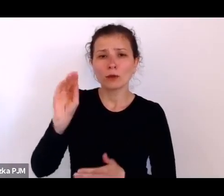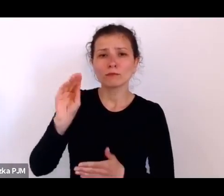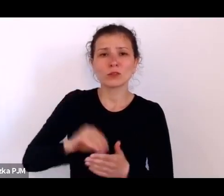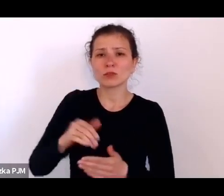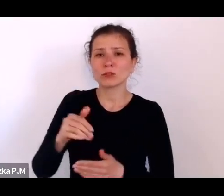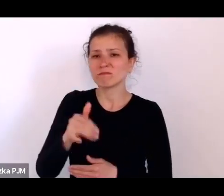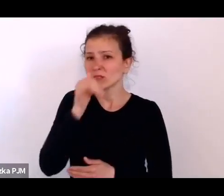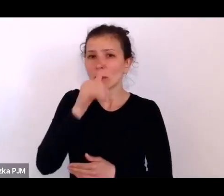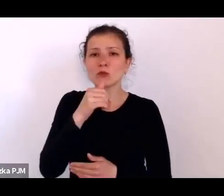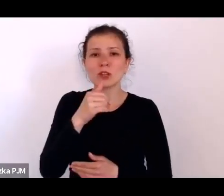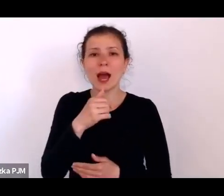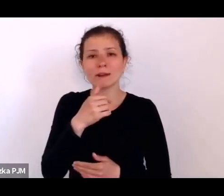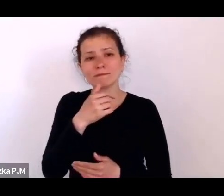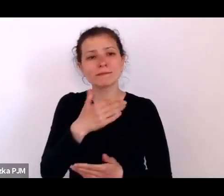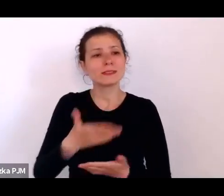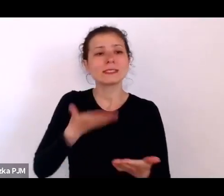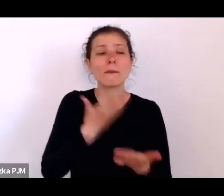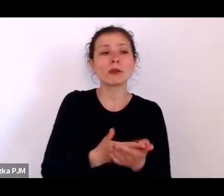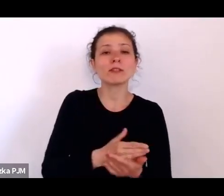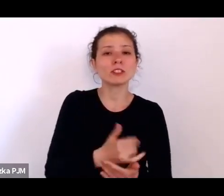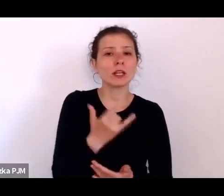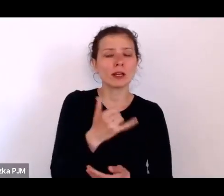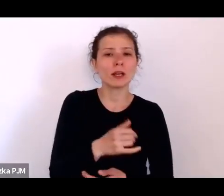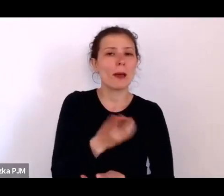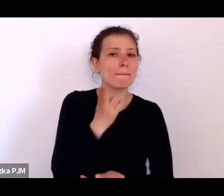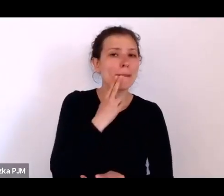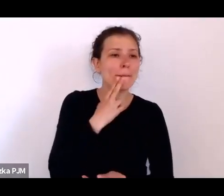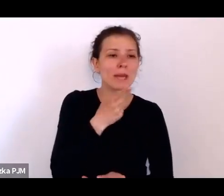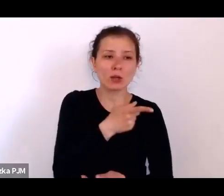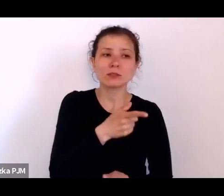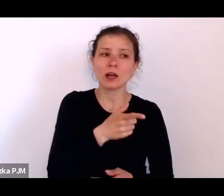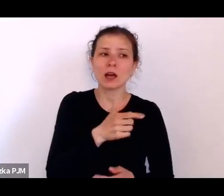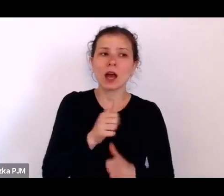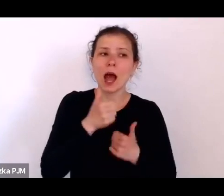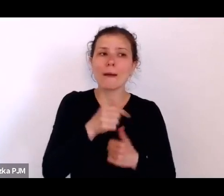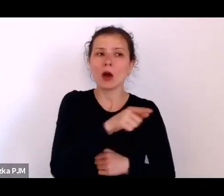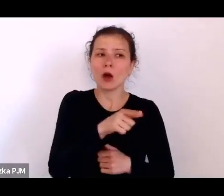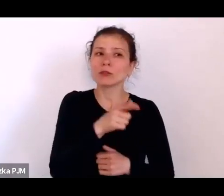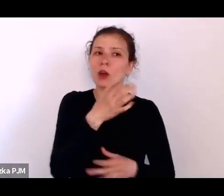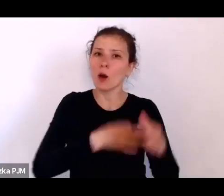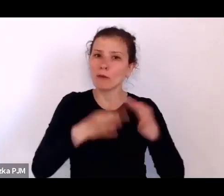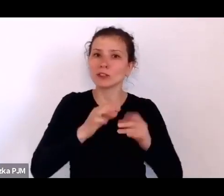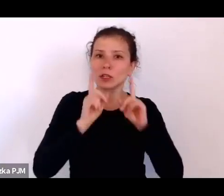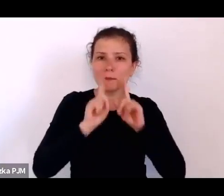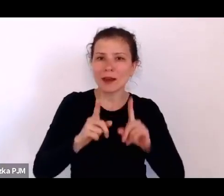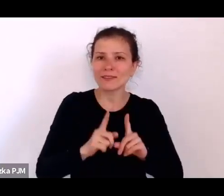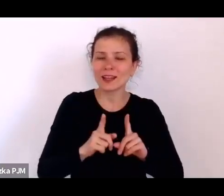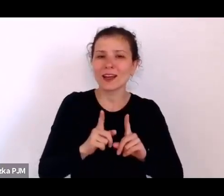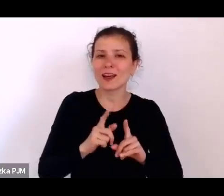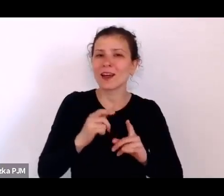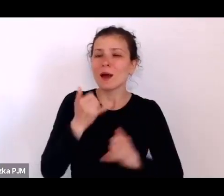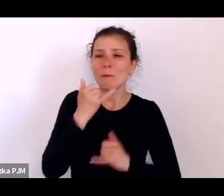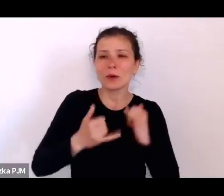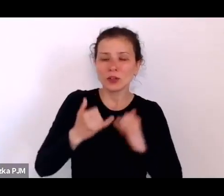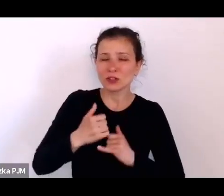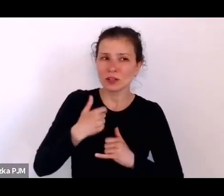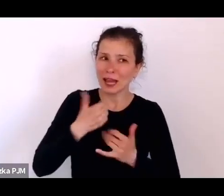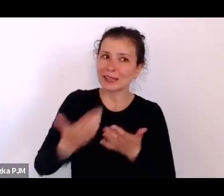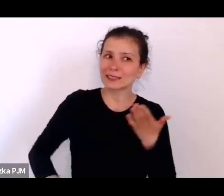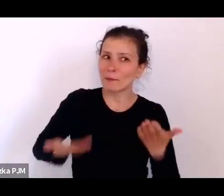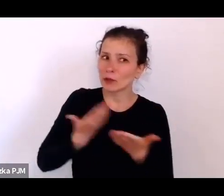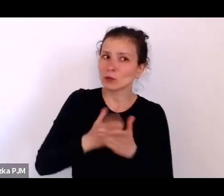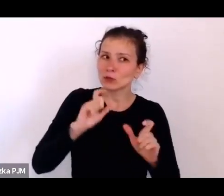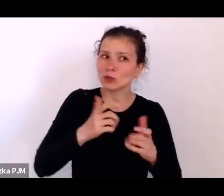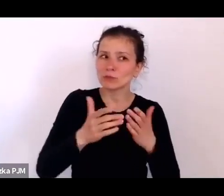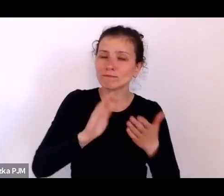żeby od nich uzyskać prawdziwą opowieść, ponieważ jeśli się coś im zaproponuje w zamian za opowieść